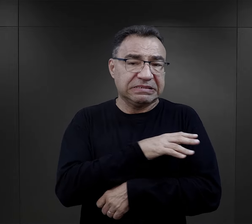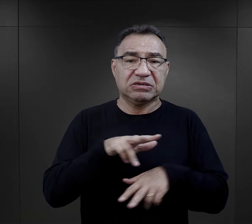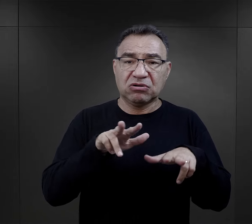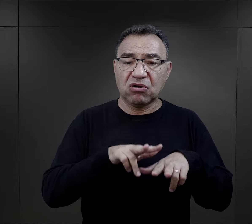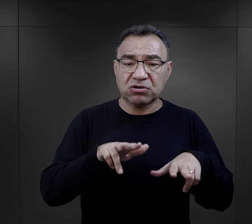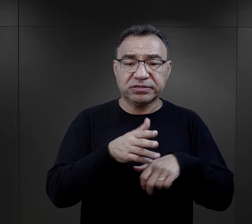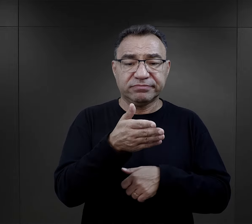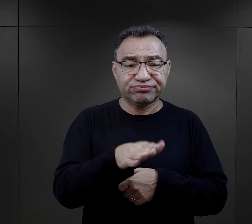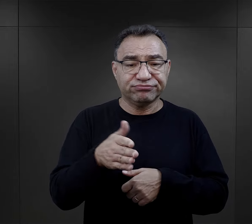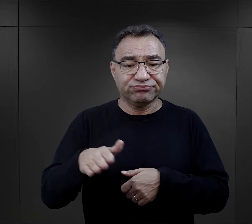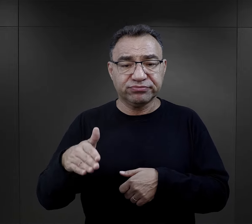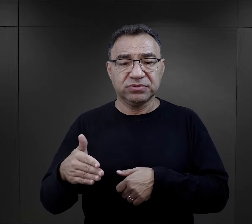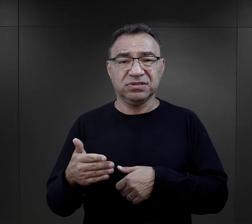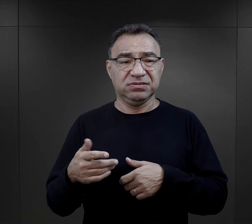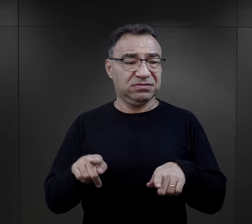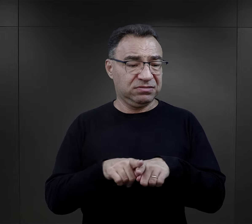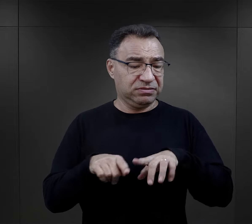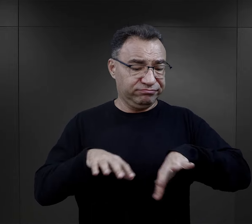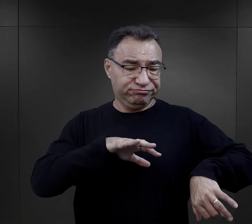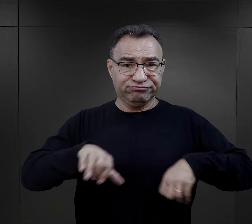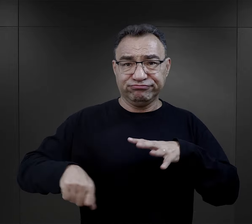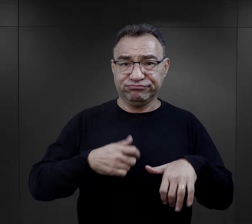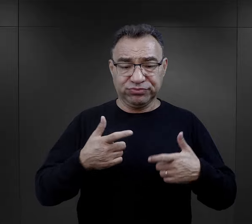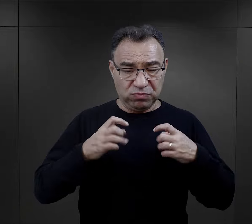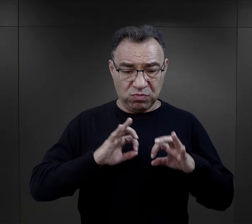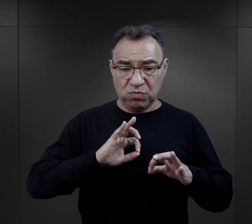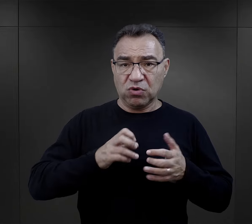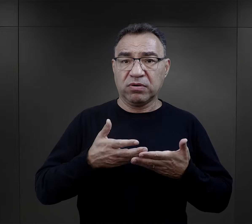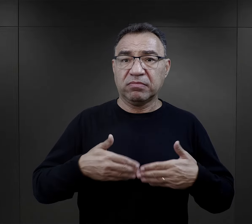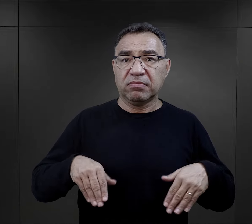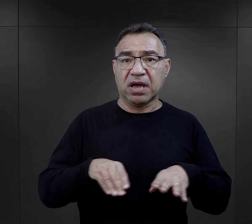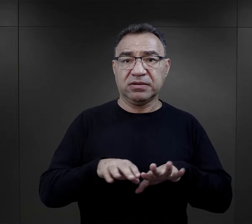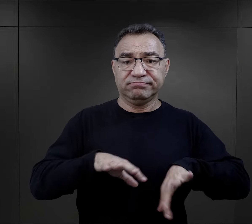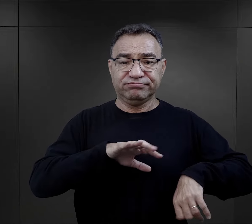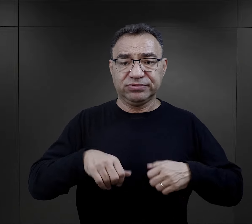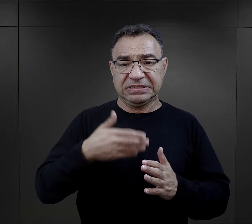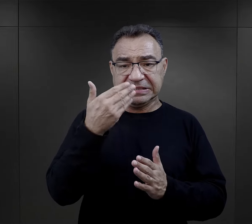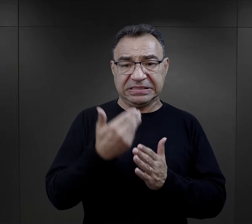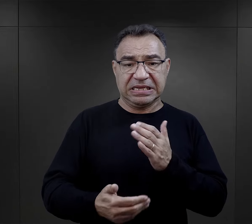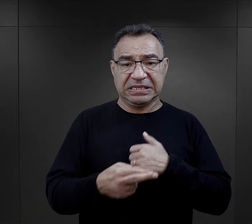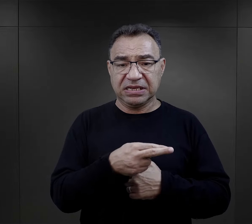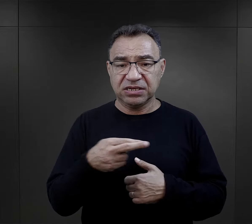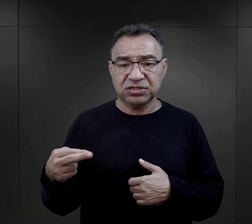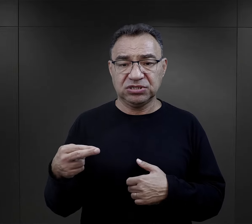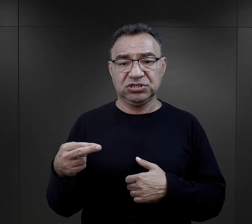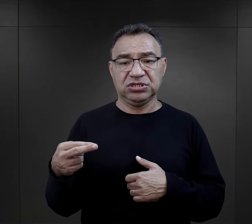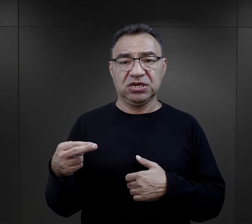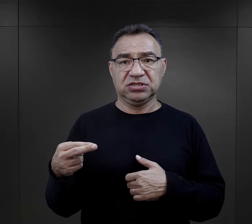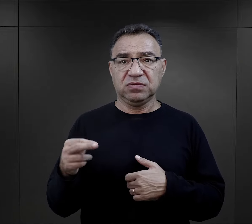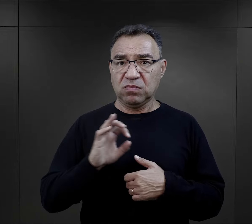też obrabowanie ich, utrata majątku, utrata różnych rzeczy, które były ważne